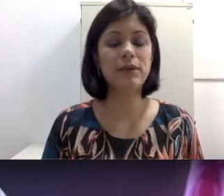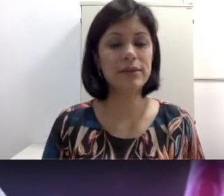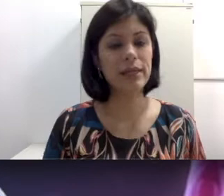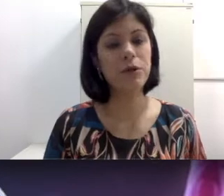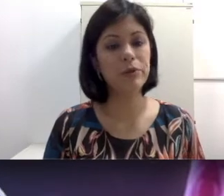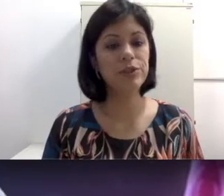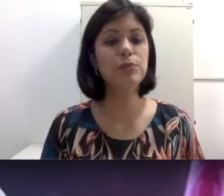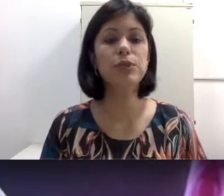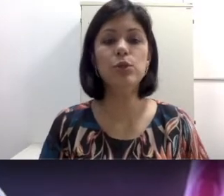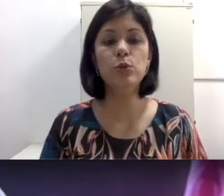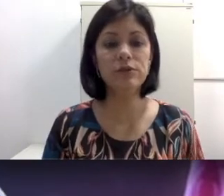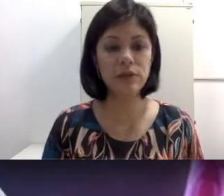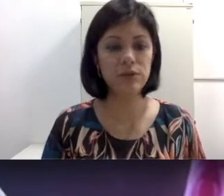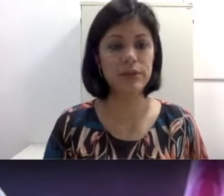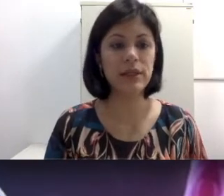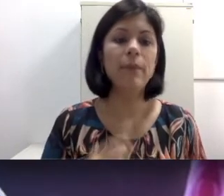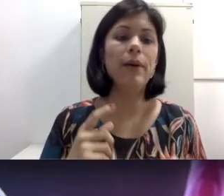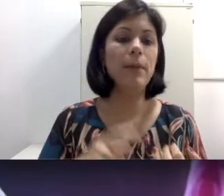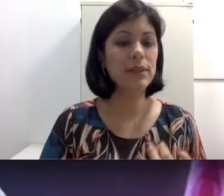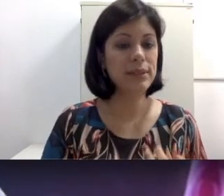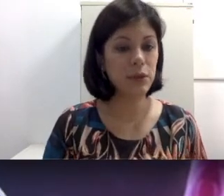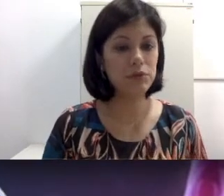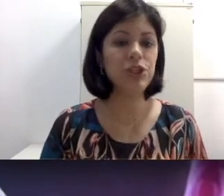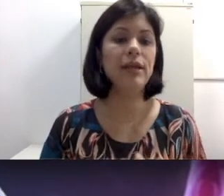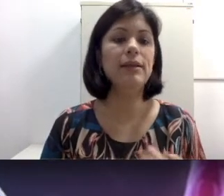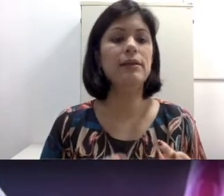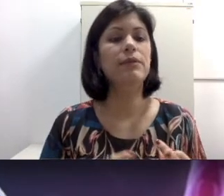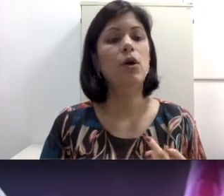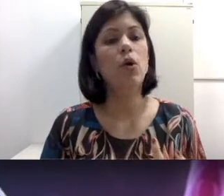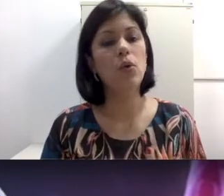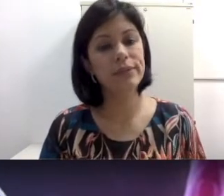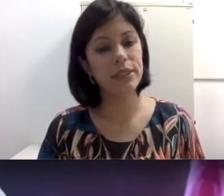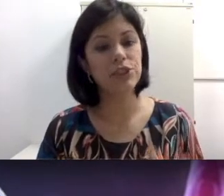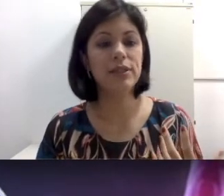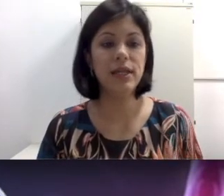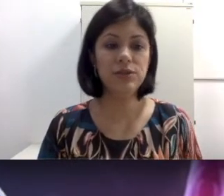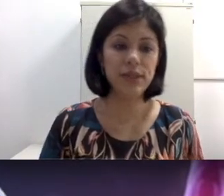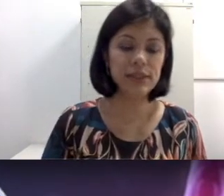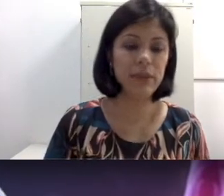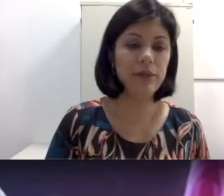ser causada por inúmeros fatores. Ela pode ser congênita, ou seja, desde o nascimento